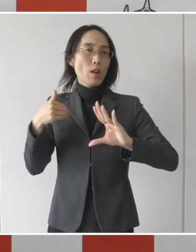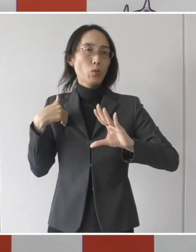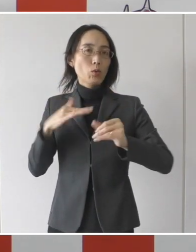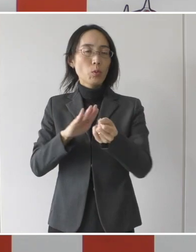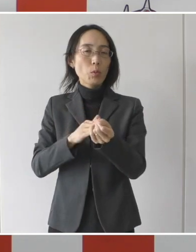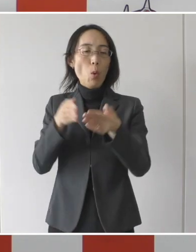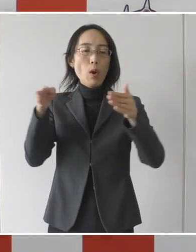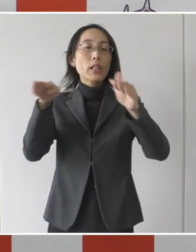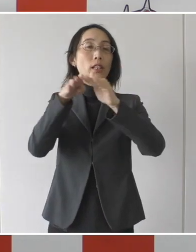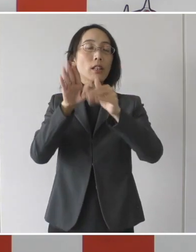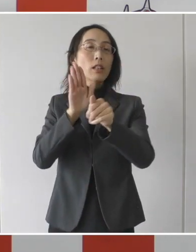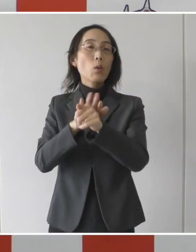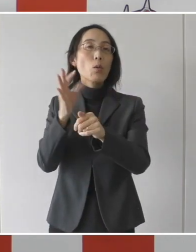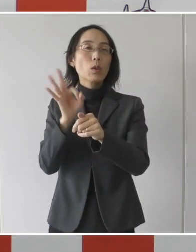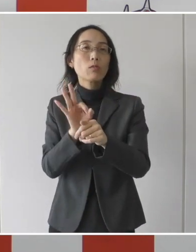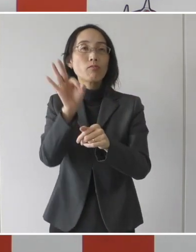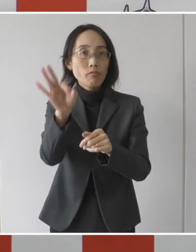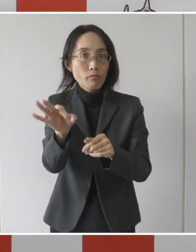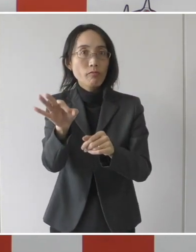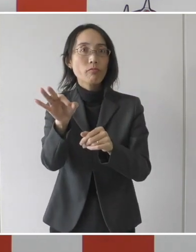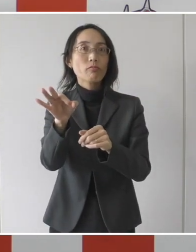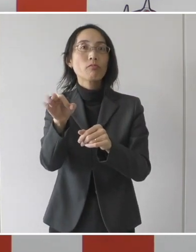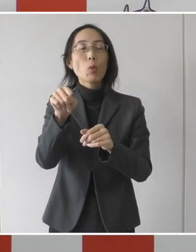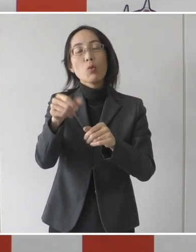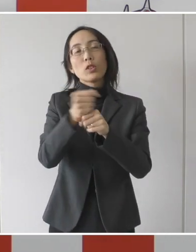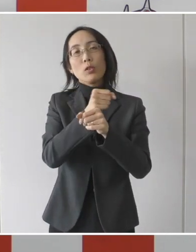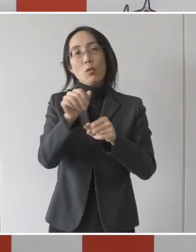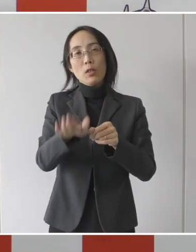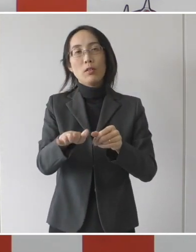支給するという事業であります。